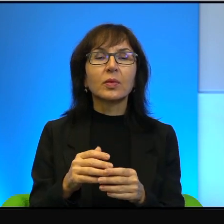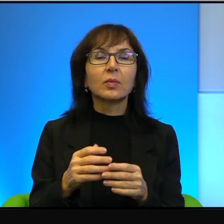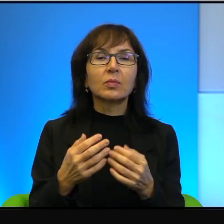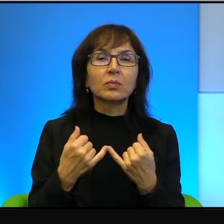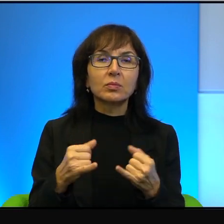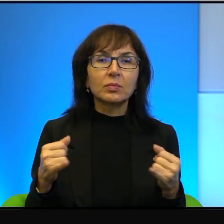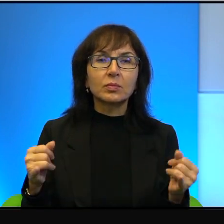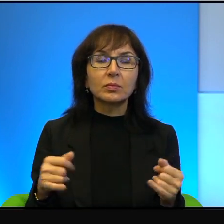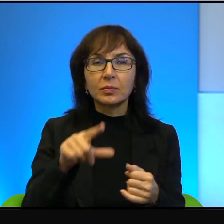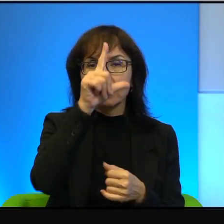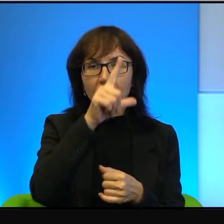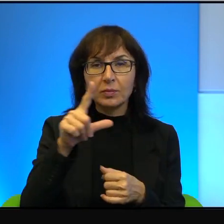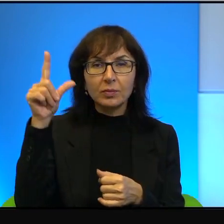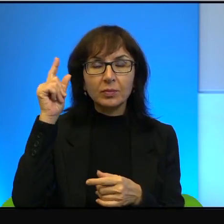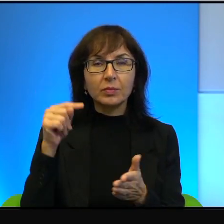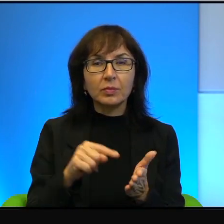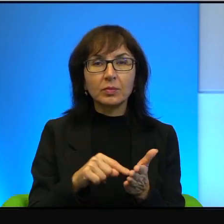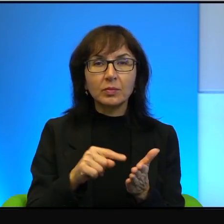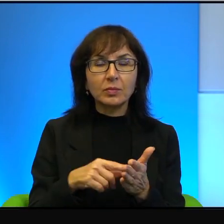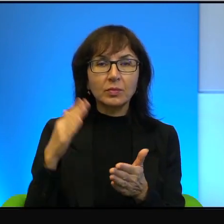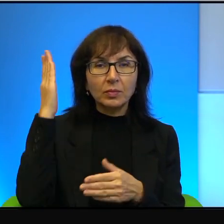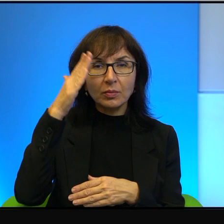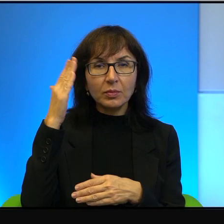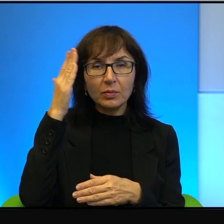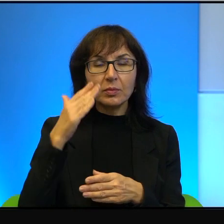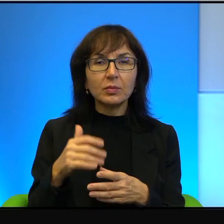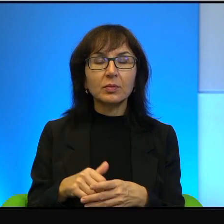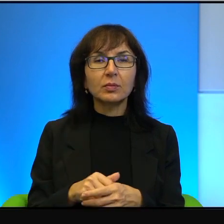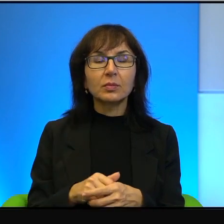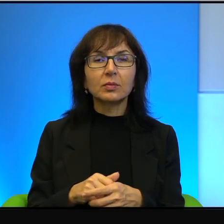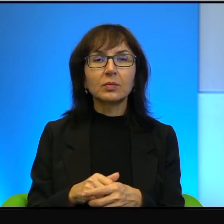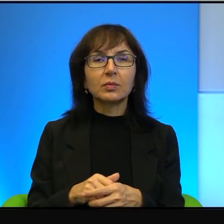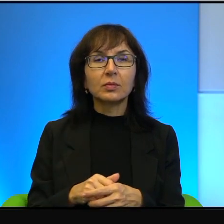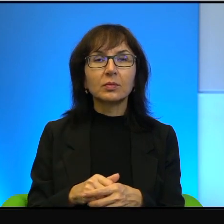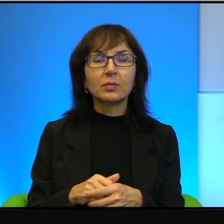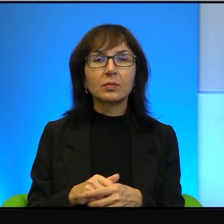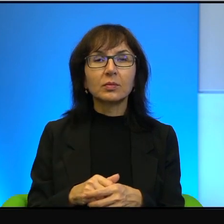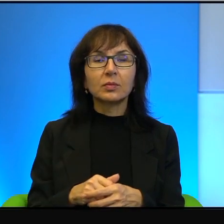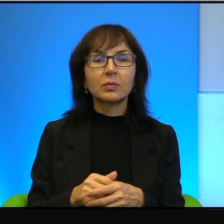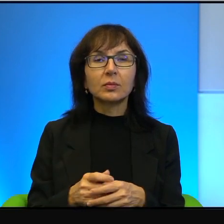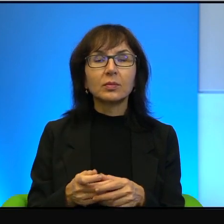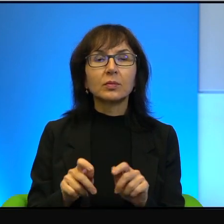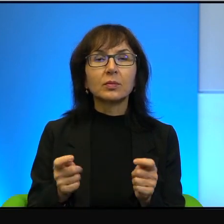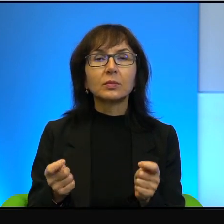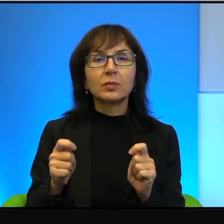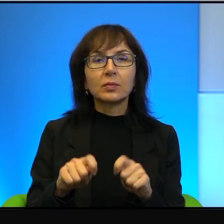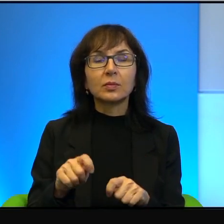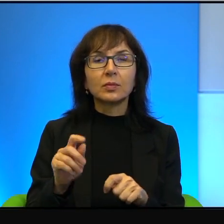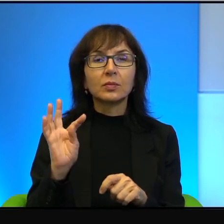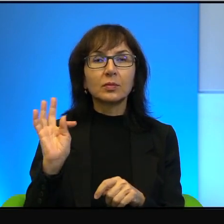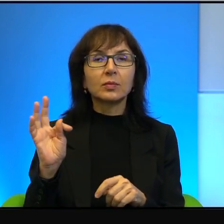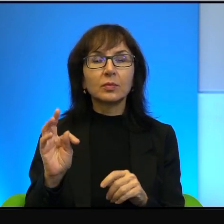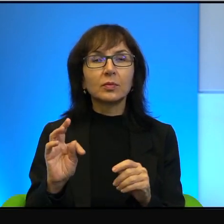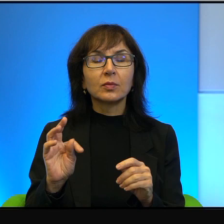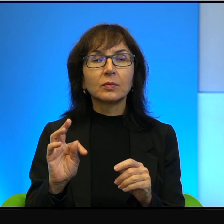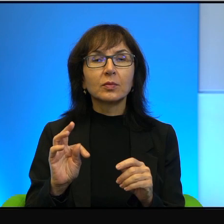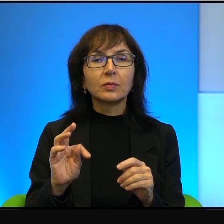no ludzie dotknięci szaleństwem, przekonani o swojej wyższości i o tym,